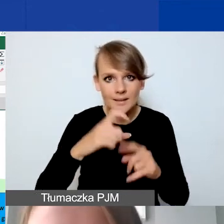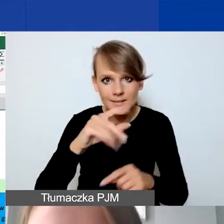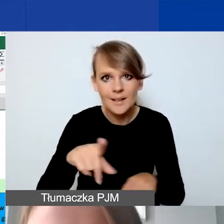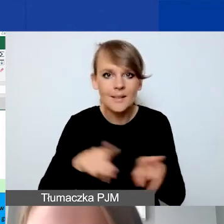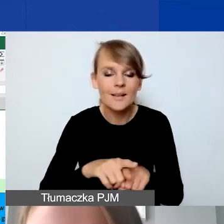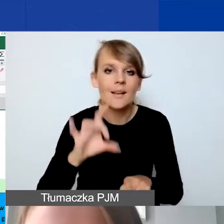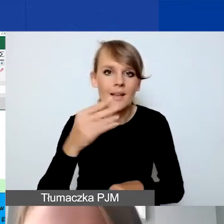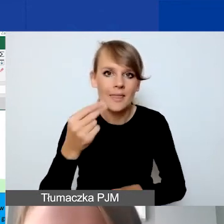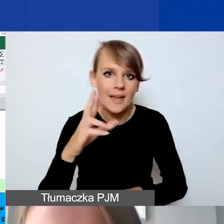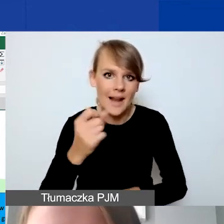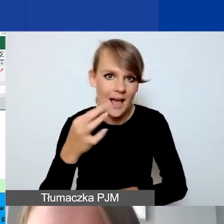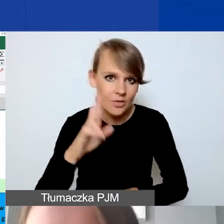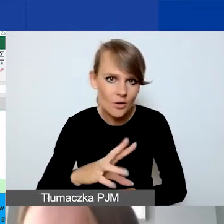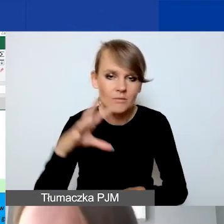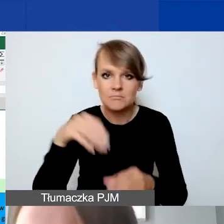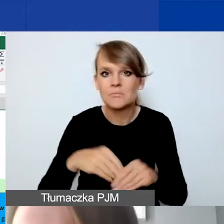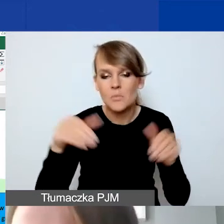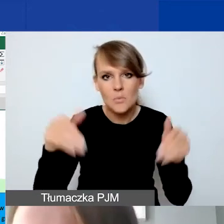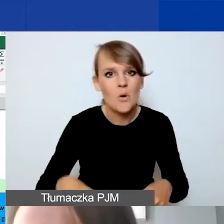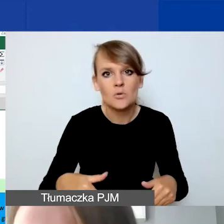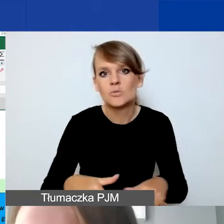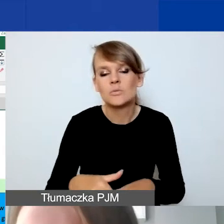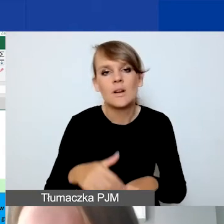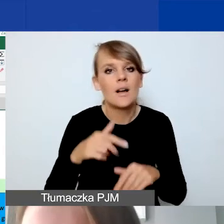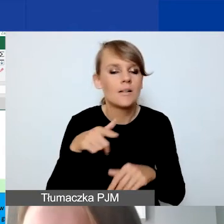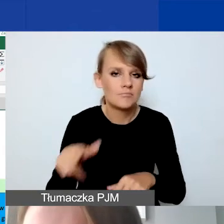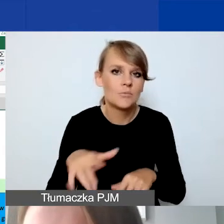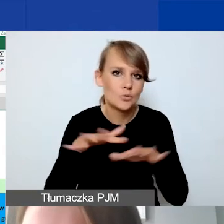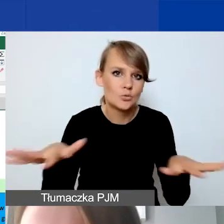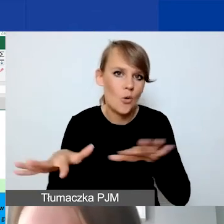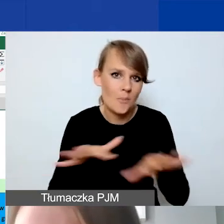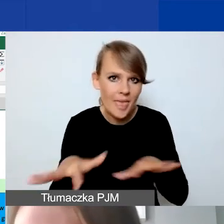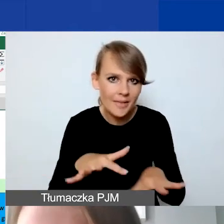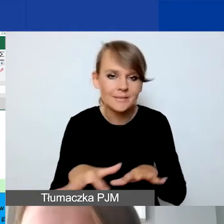można spokojnie dużo miejsca poświęcić na to, żeby wyjaśnić,